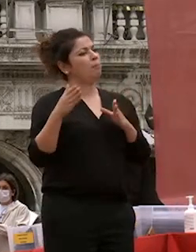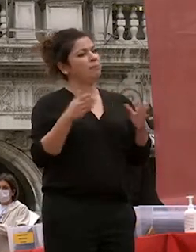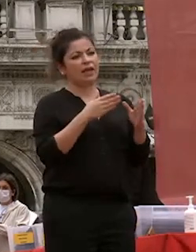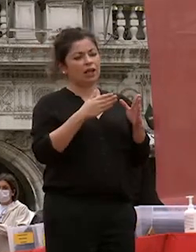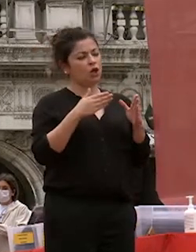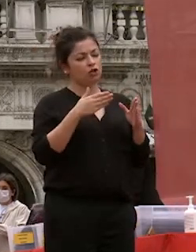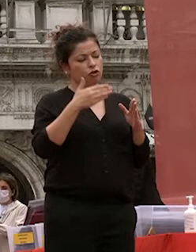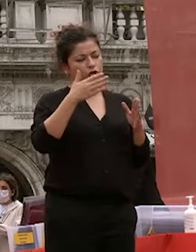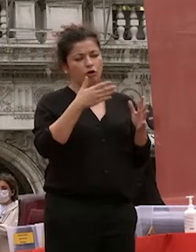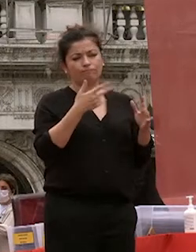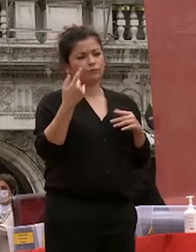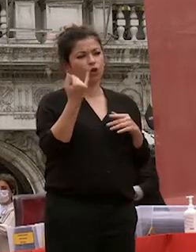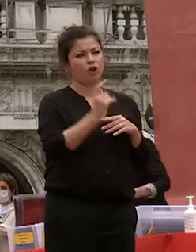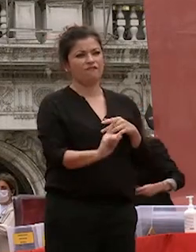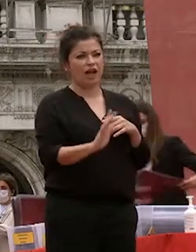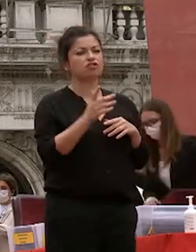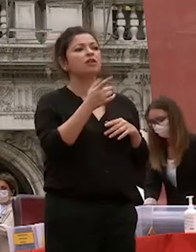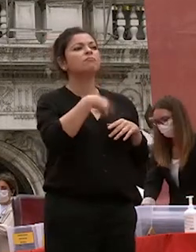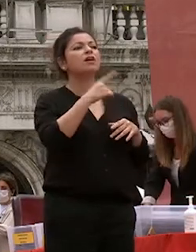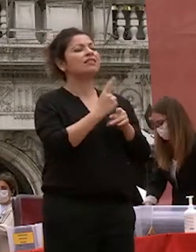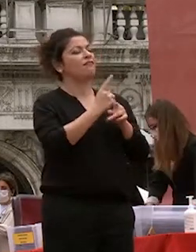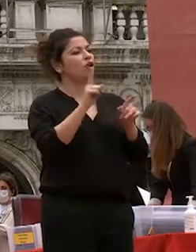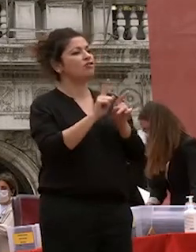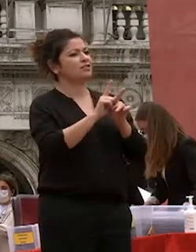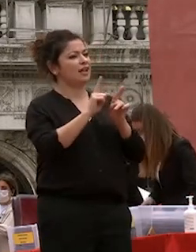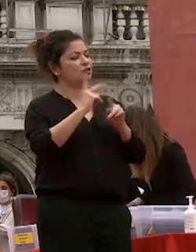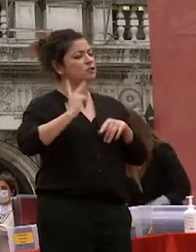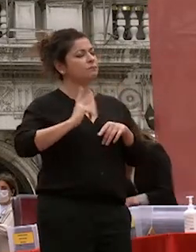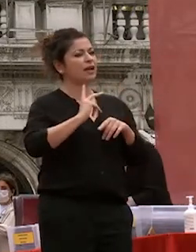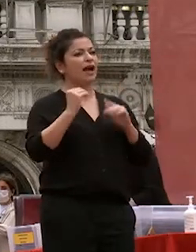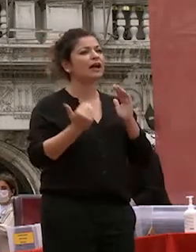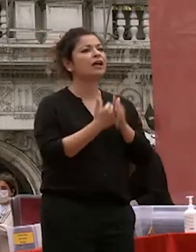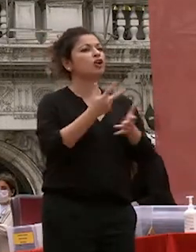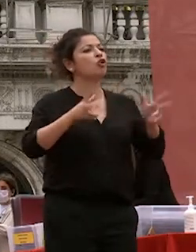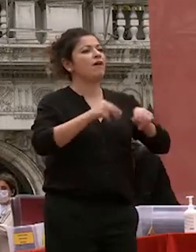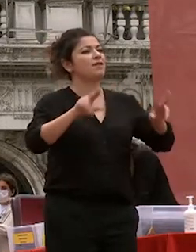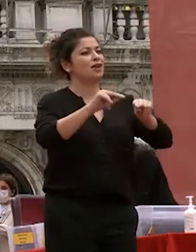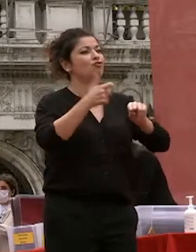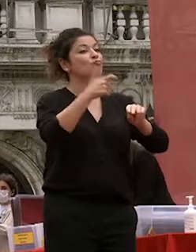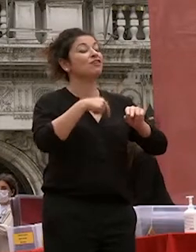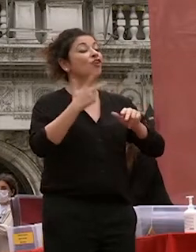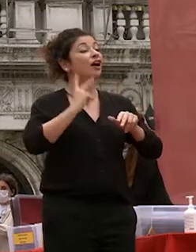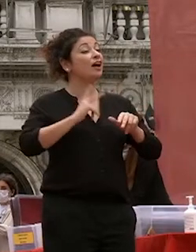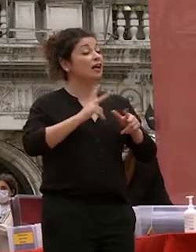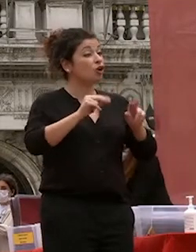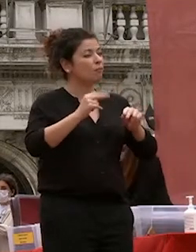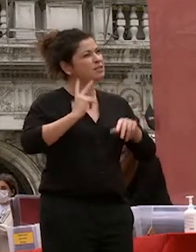credere nella speranza di rinnovamento perché in questa speranza c'è la fiducia nella buona sorte